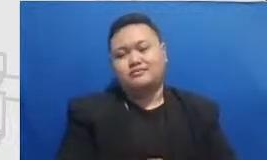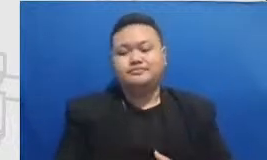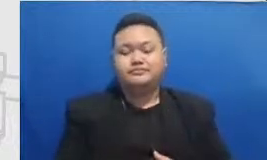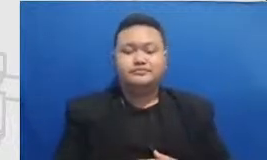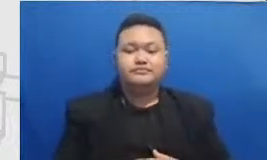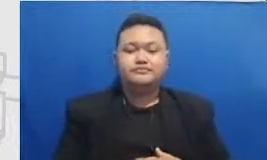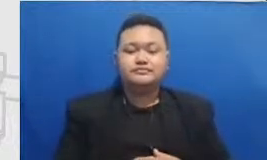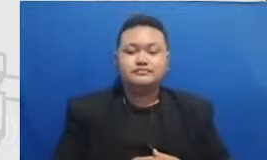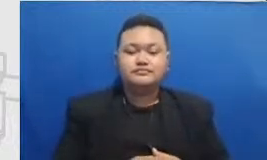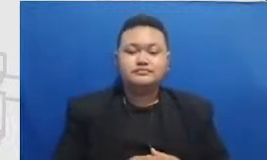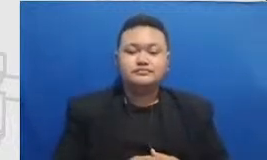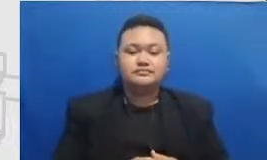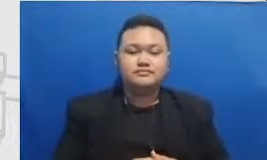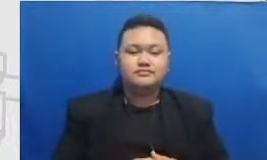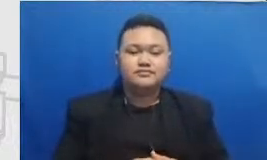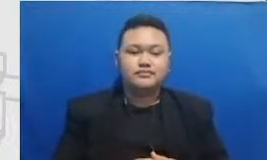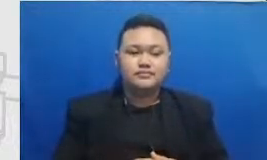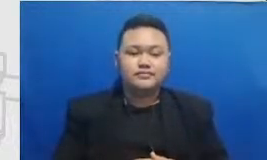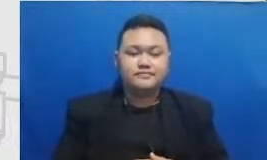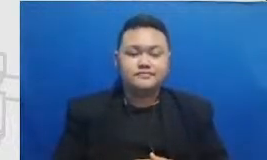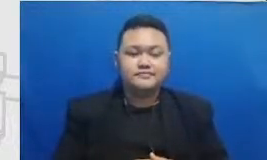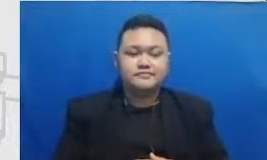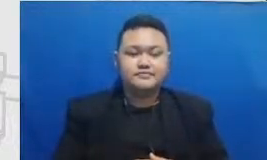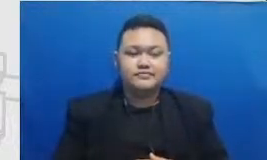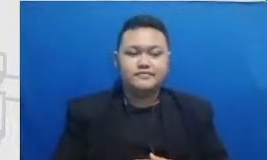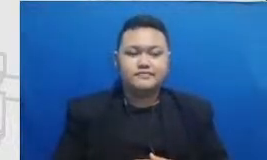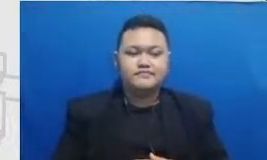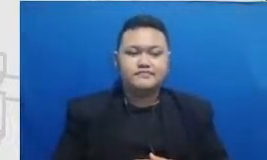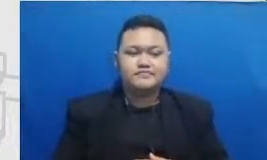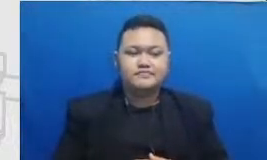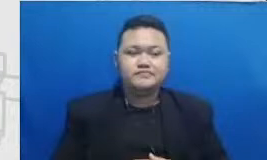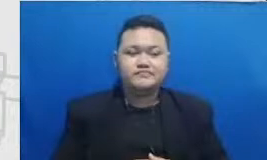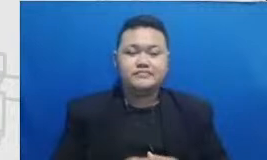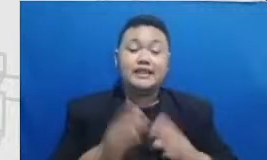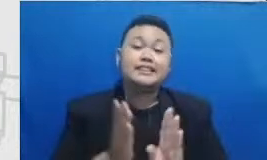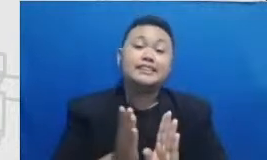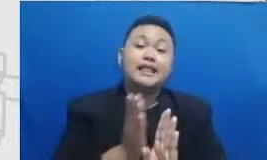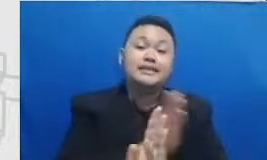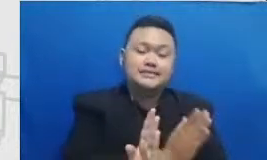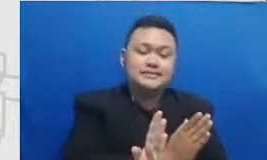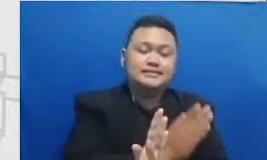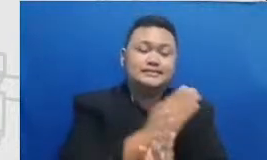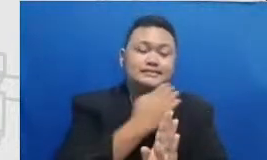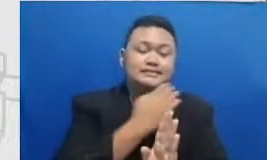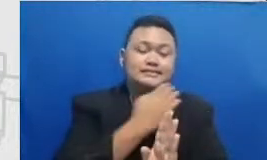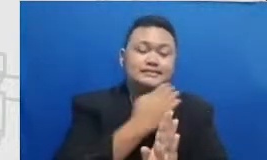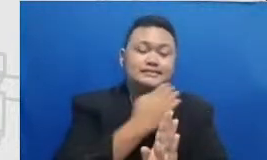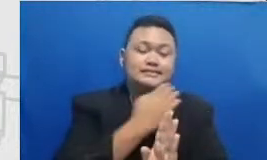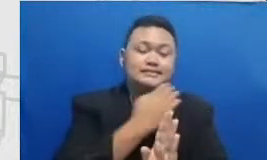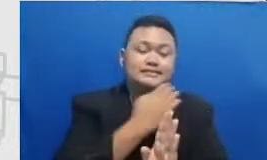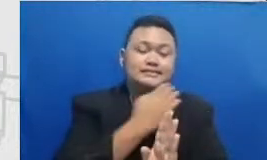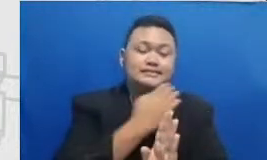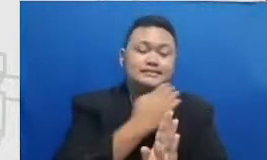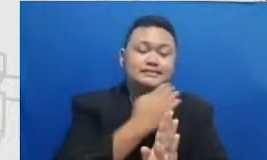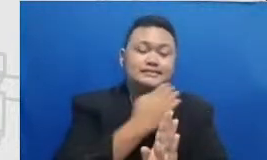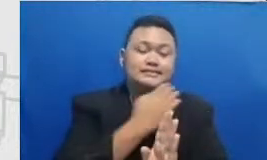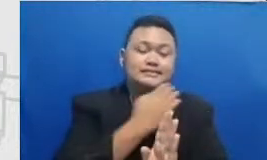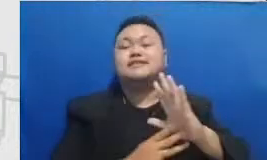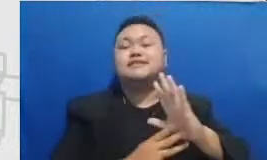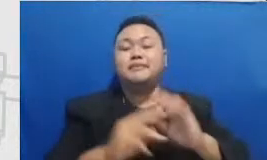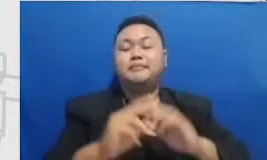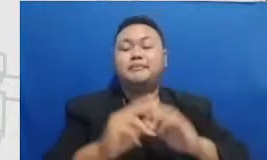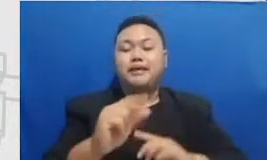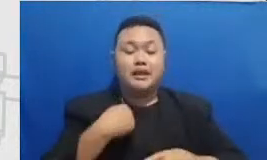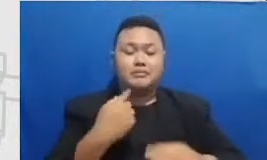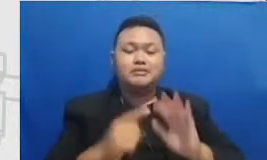Hai Dek tadi adalah kerangka Semar rangka Semar kami perkenalkan nya sebagai sebuah peta-peta itu